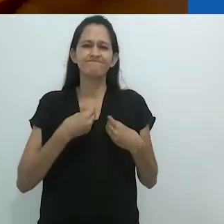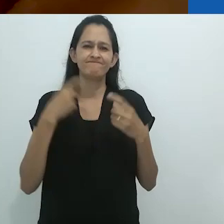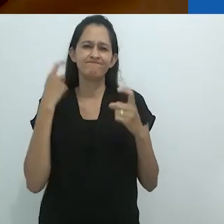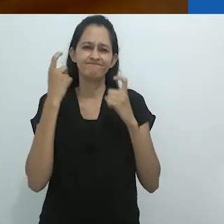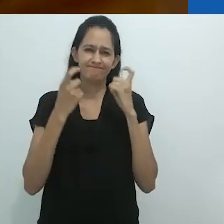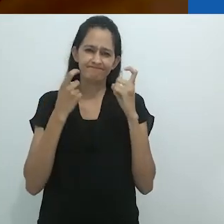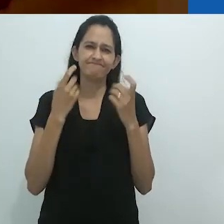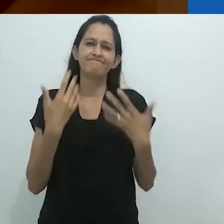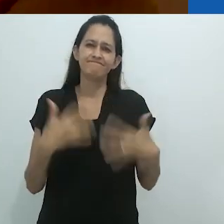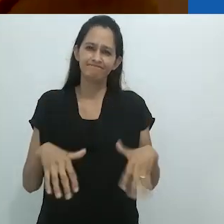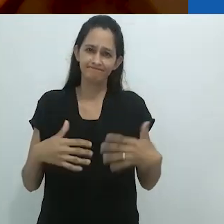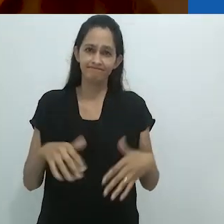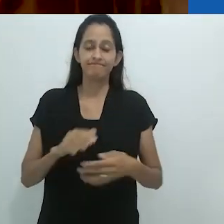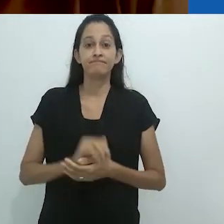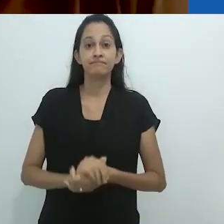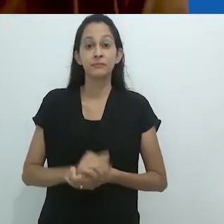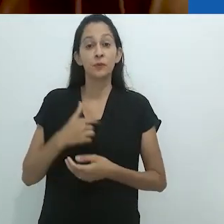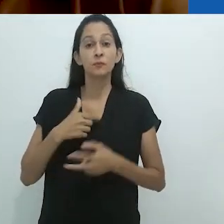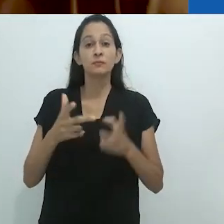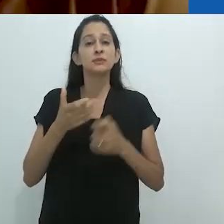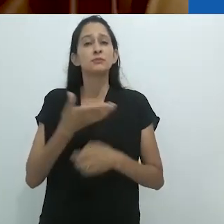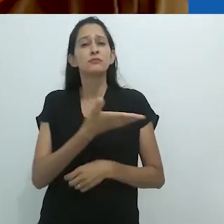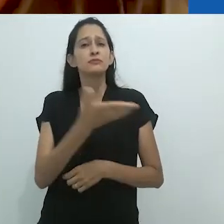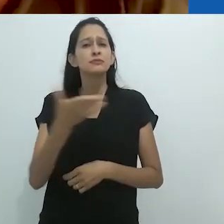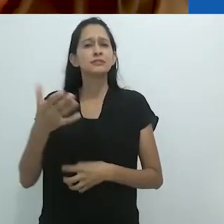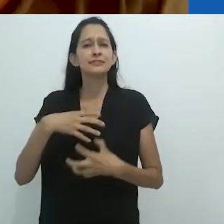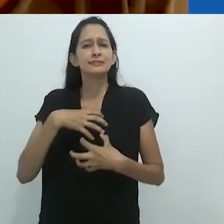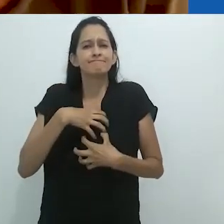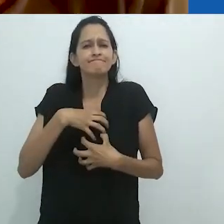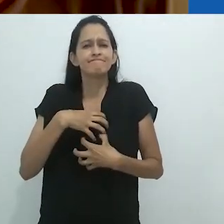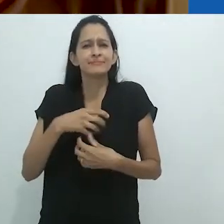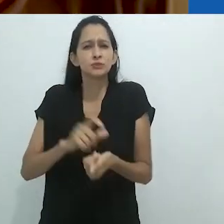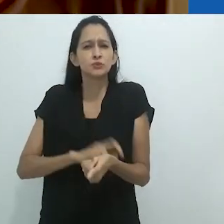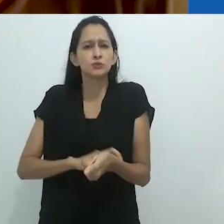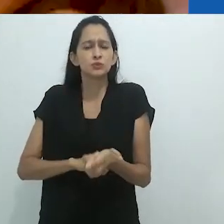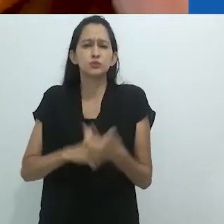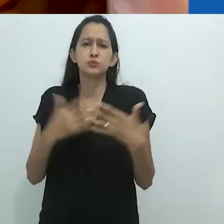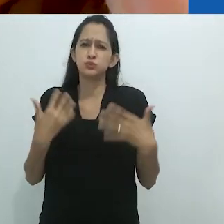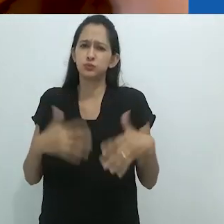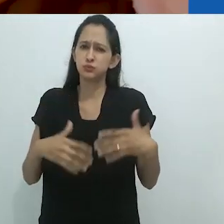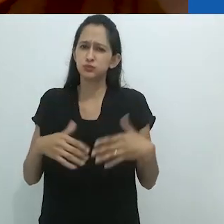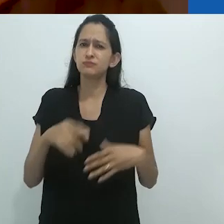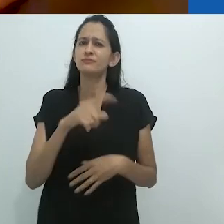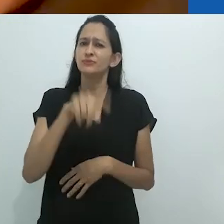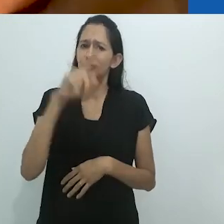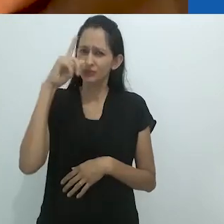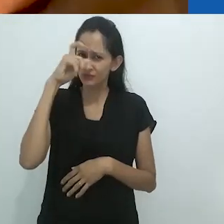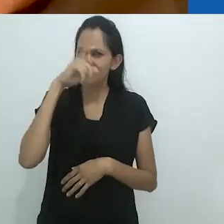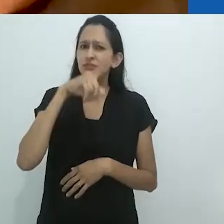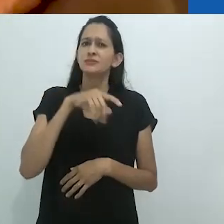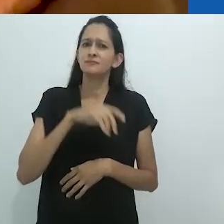Eu percebo que vocês estão todos tensos e